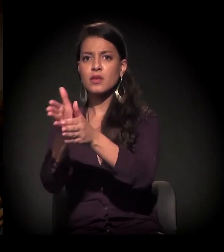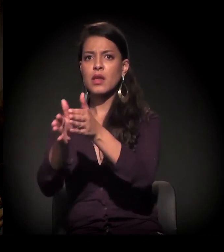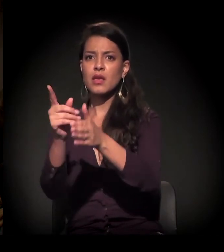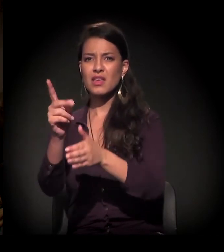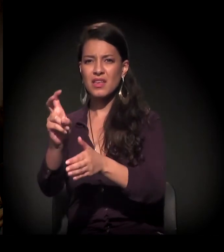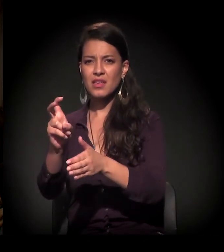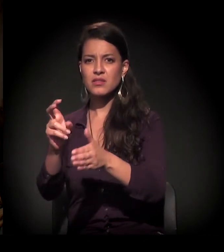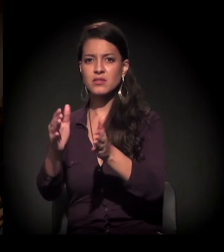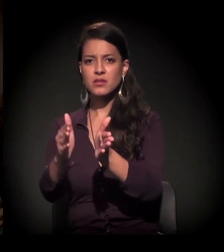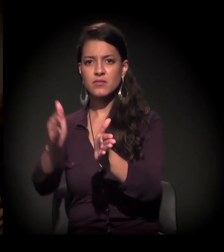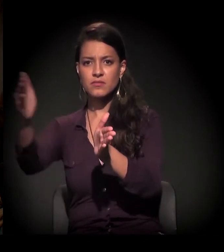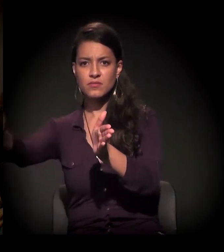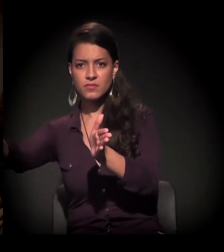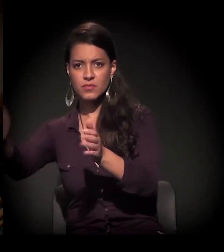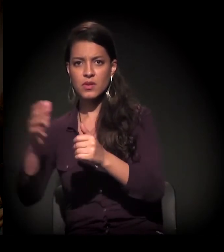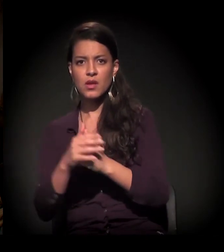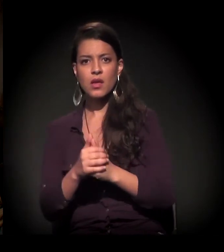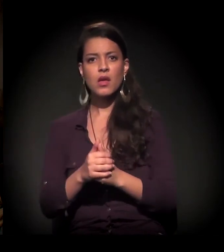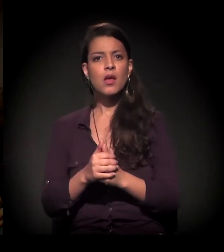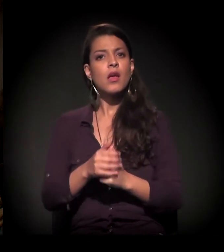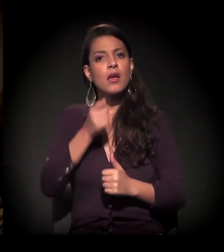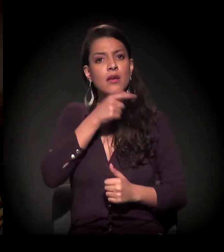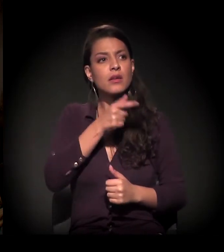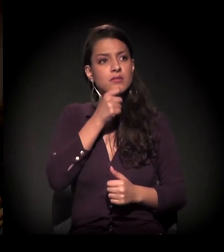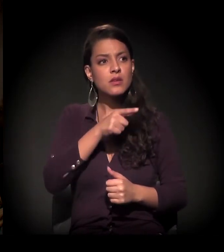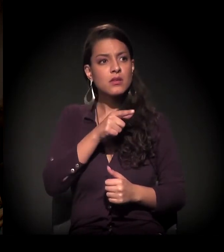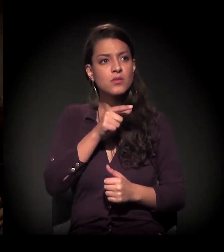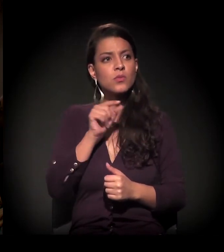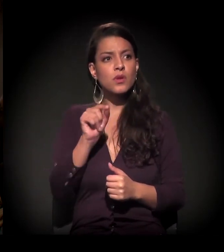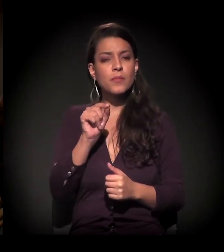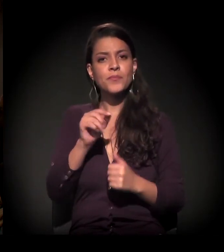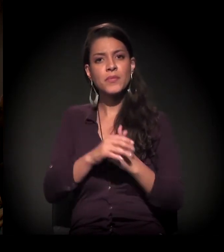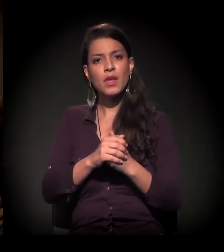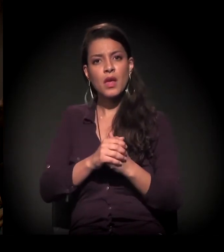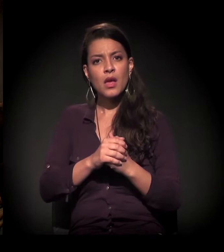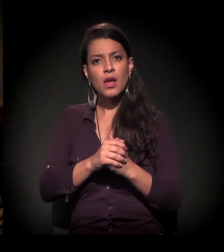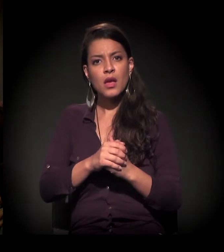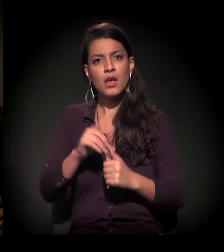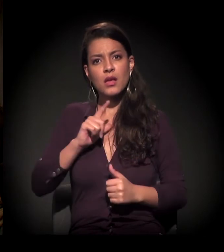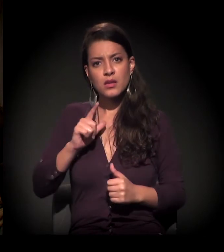se não me engano, da linha 15 –, e é engraçado que, bem no recorte do terreno